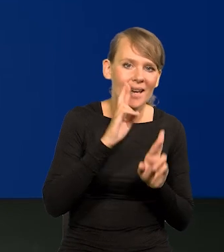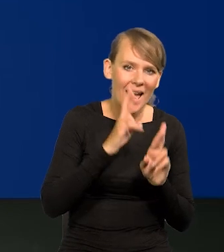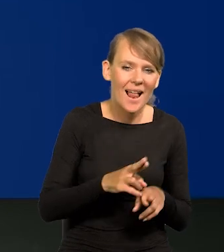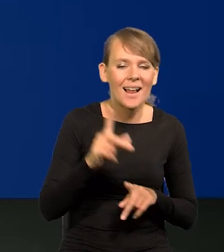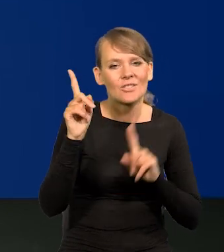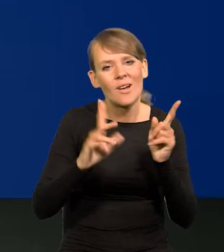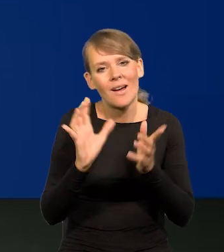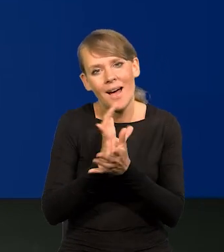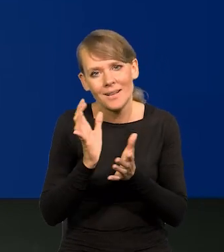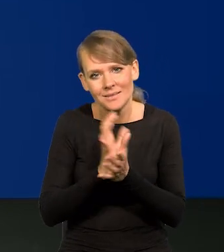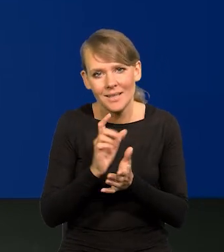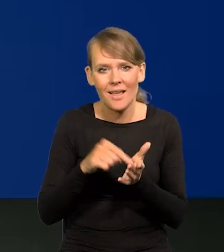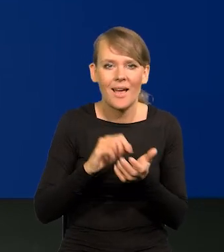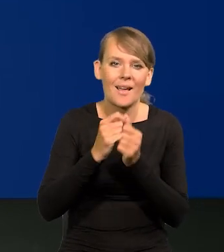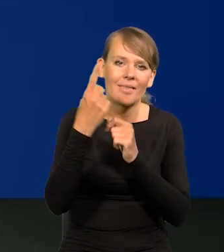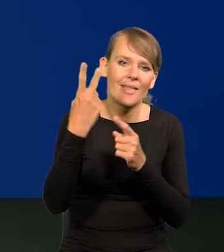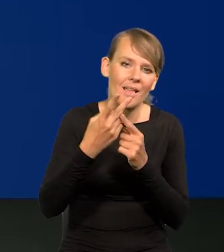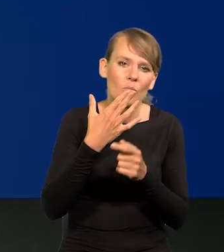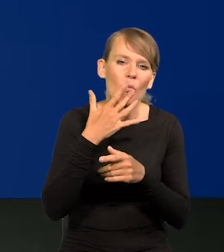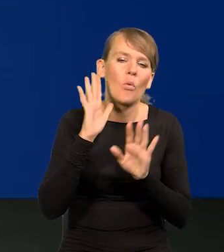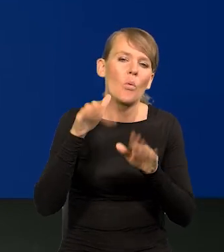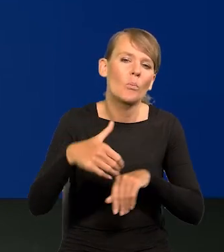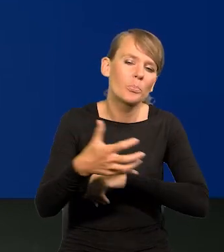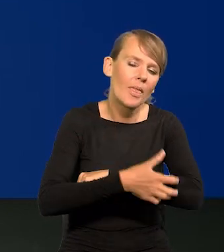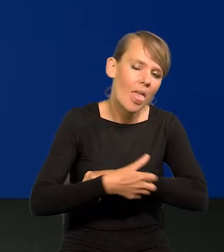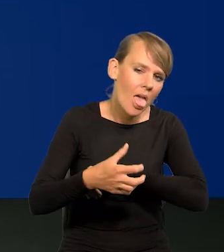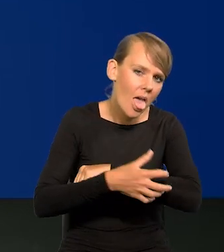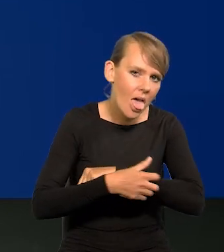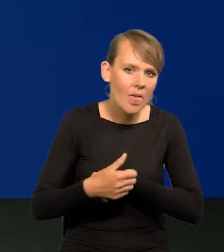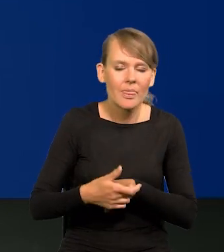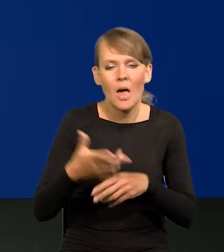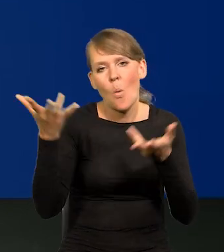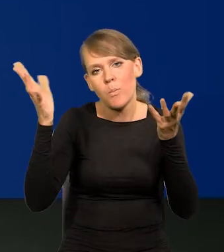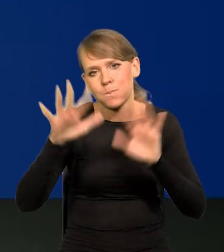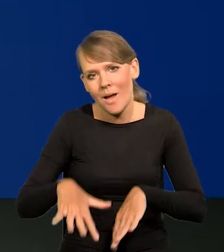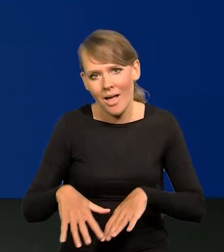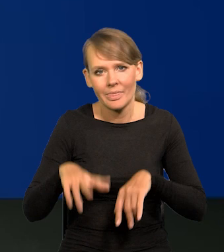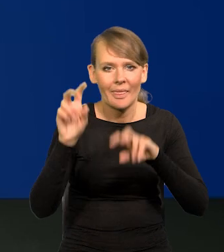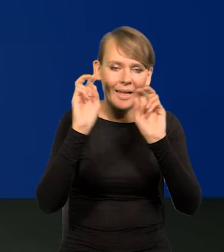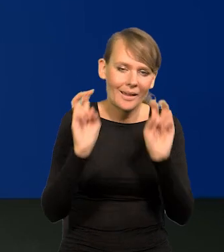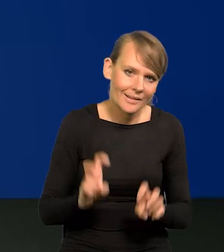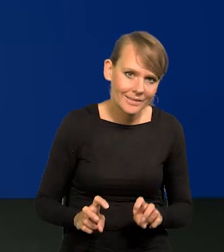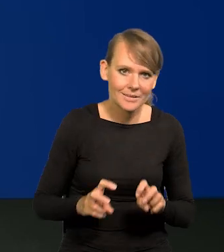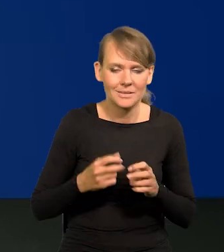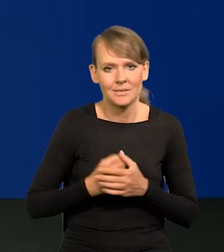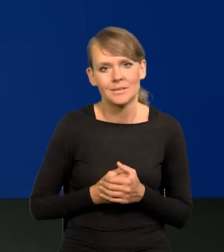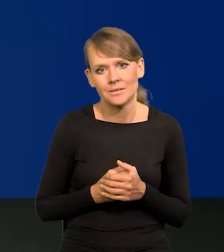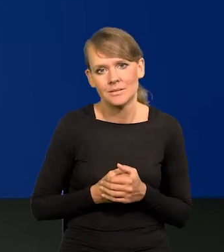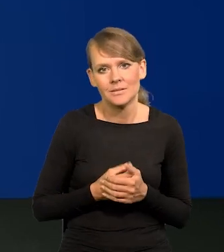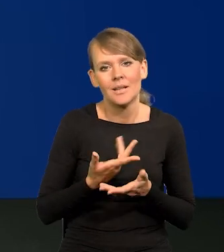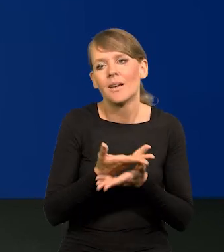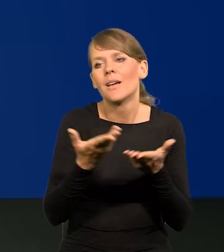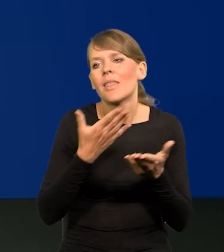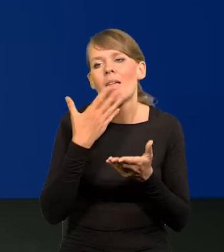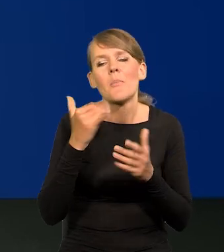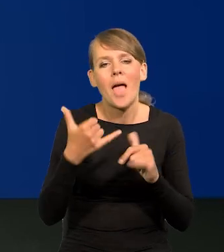czy tam jedna z telewizji ciągle mówiła o tej nędzy, o tej biedzie, o tym upadku, o tym kryzysie, że ludzie nie mają jak żyć.